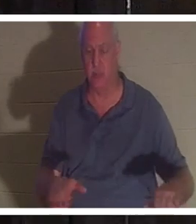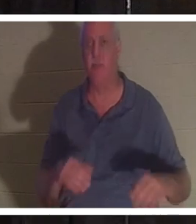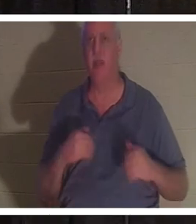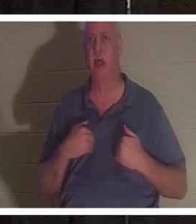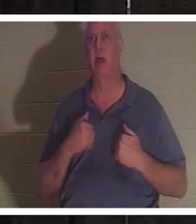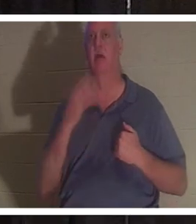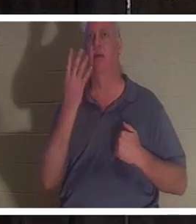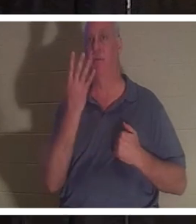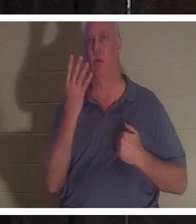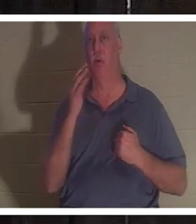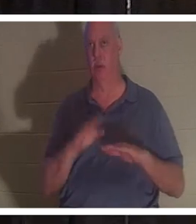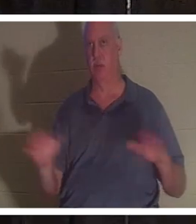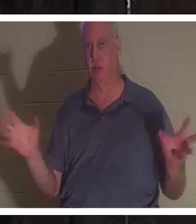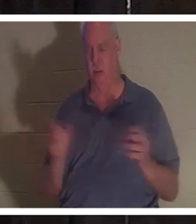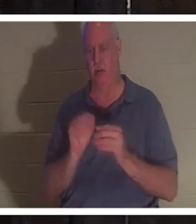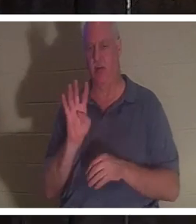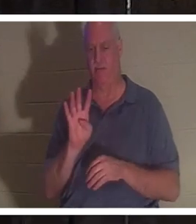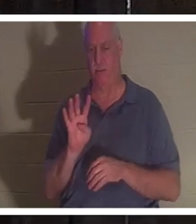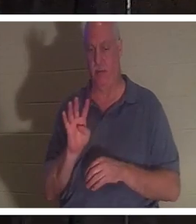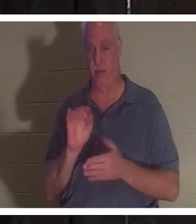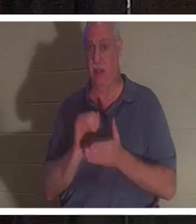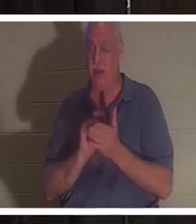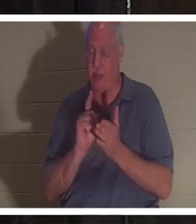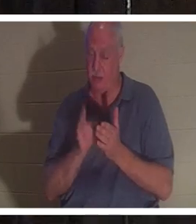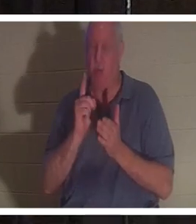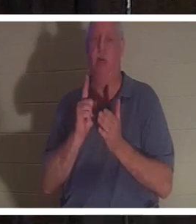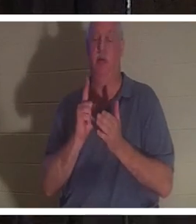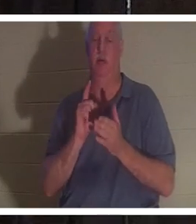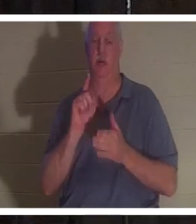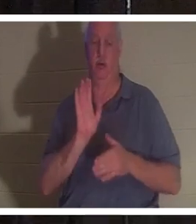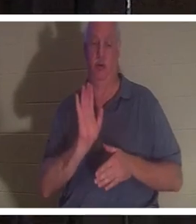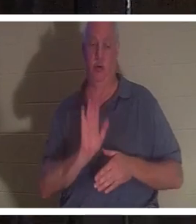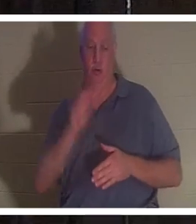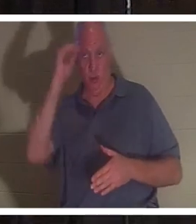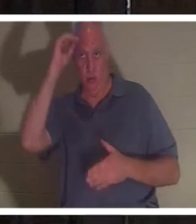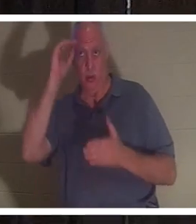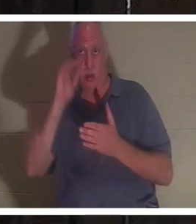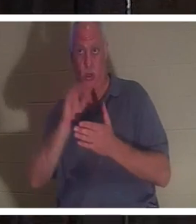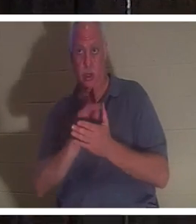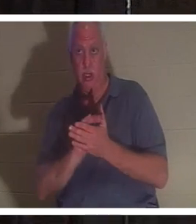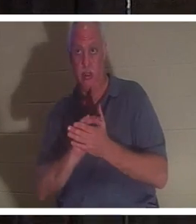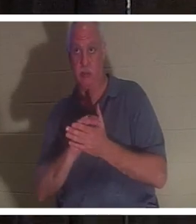Kinder. In diesem Moment war ihr Mann ins Badezimmer gekommen, hatte die Badezimmertür aufgestoßen